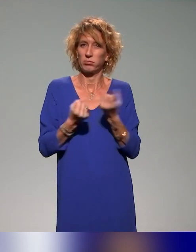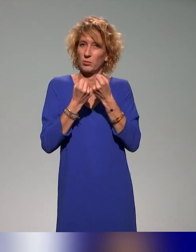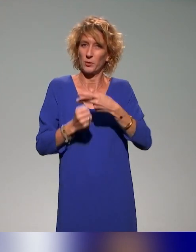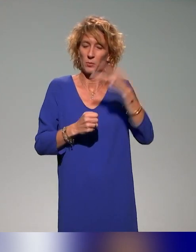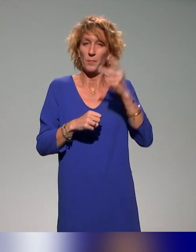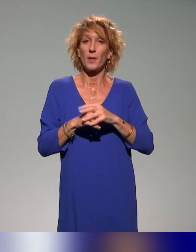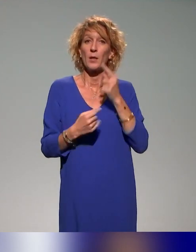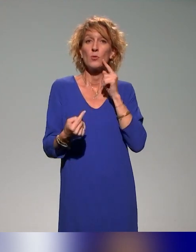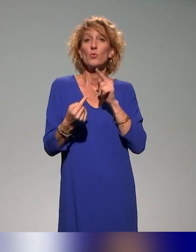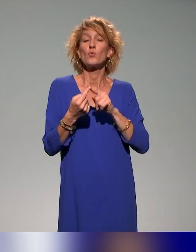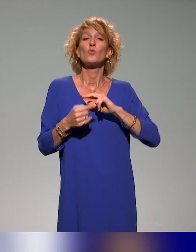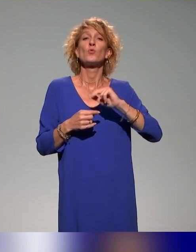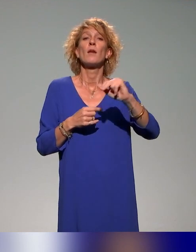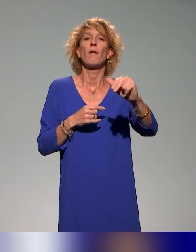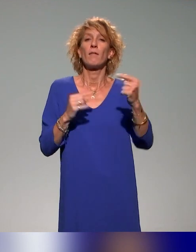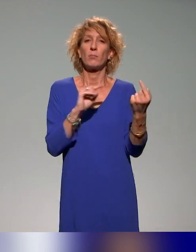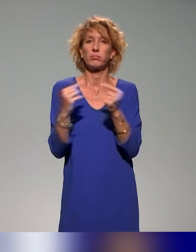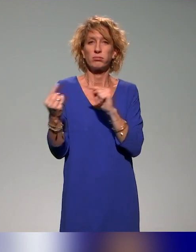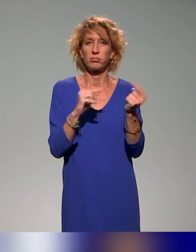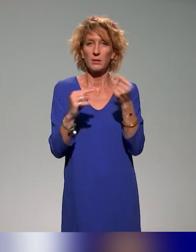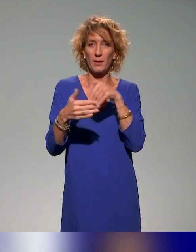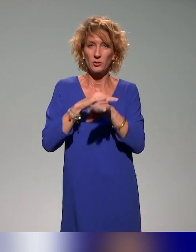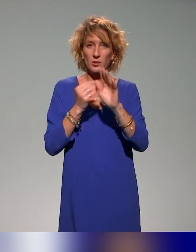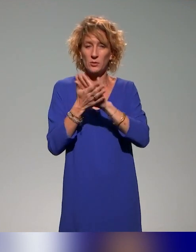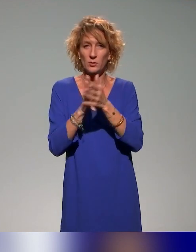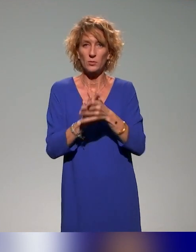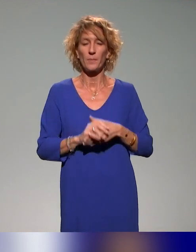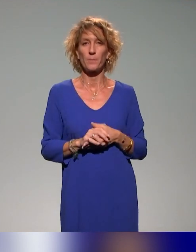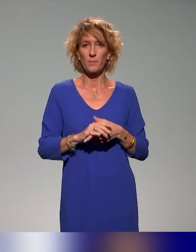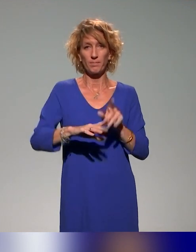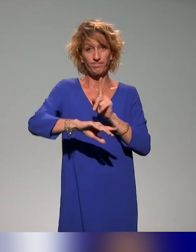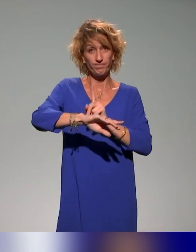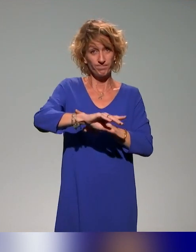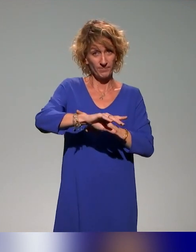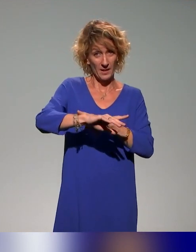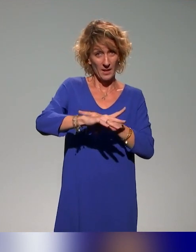qui sera débattu au sein de l'association. Il est l'heure de se quitter dans trois minutes.